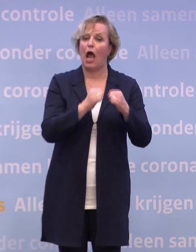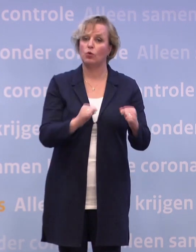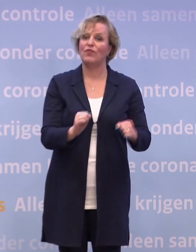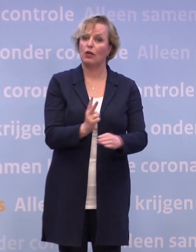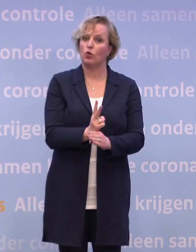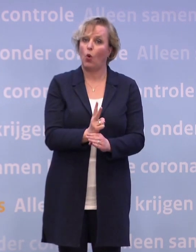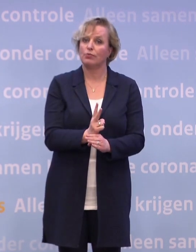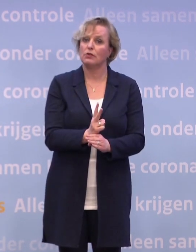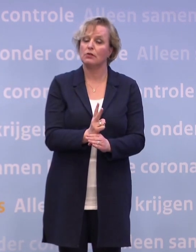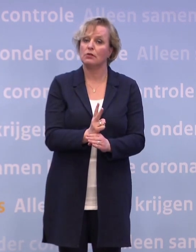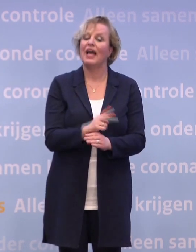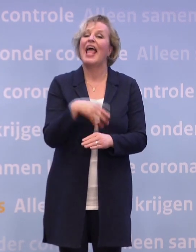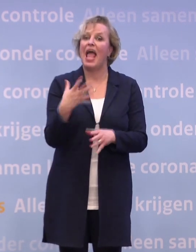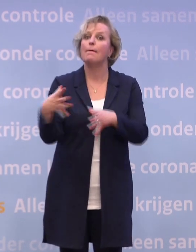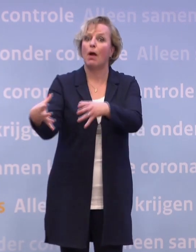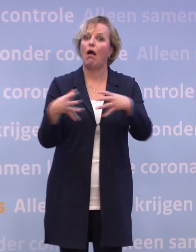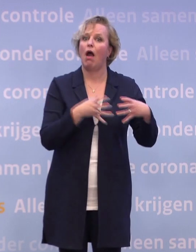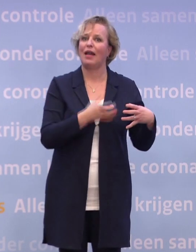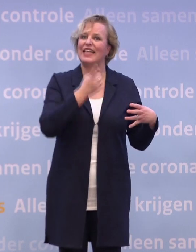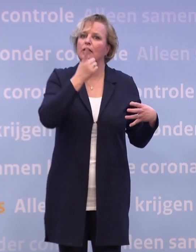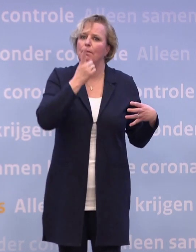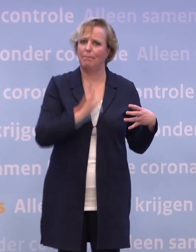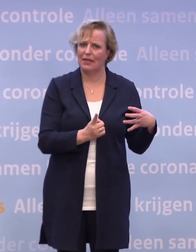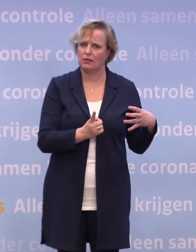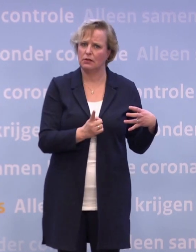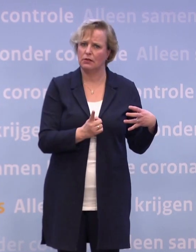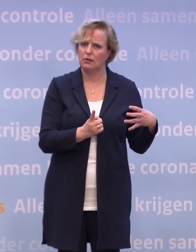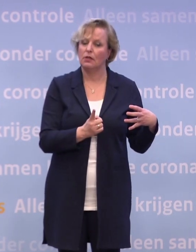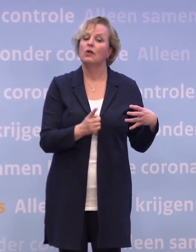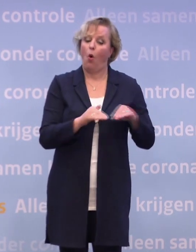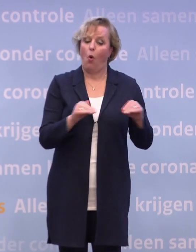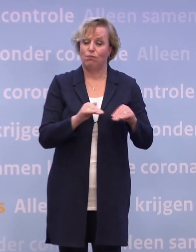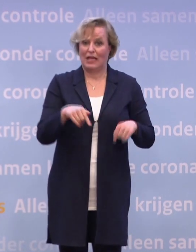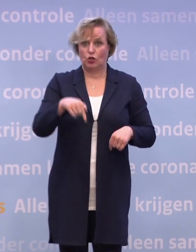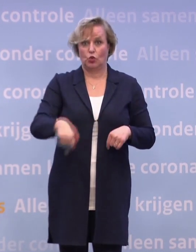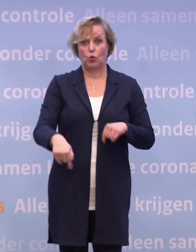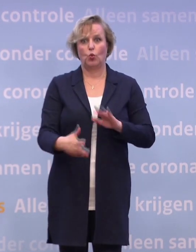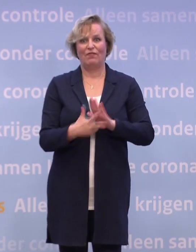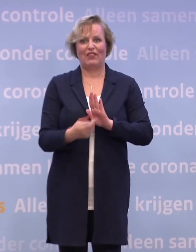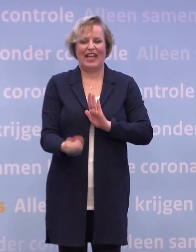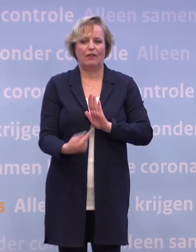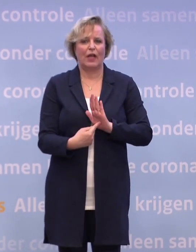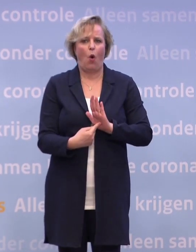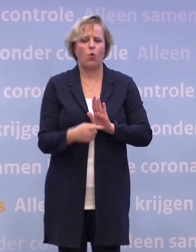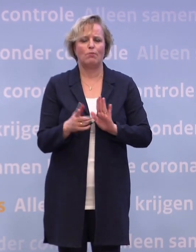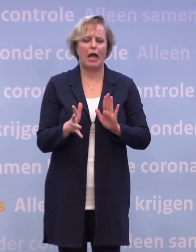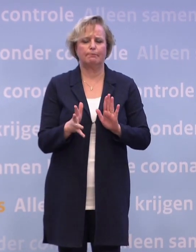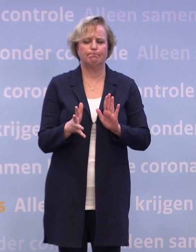Er bestaat overigens een quarantaineplicht die op te leggen is... ...op grond van de huidige wetgeving, is alleen nogal omslachtig. Dus daar wordt weinig gebruik van gemaakt.